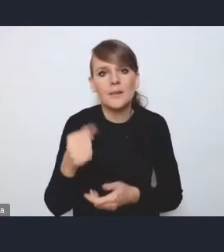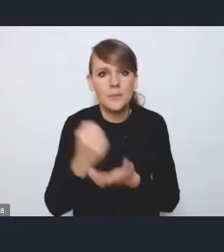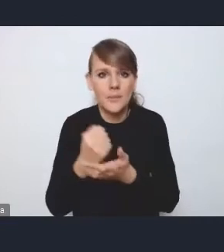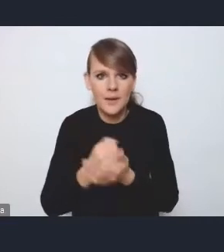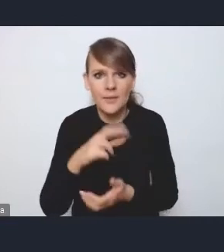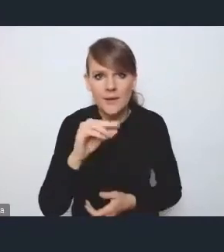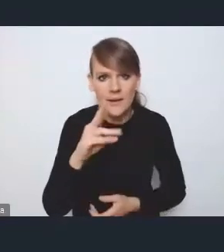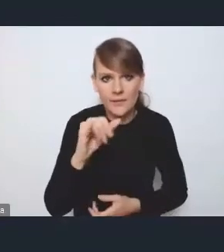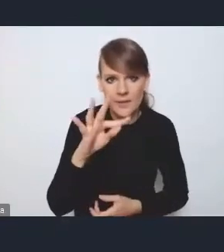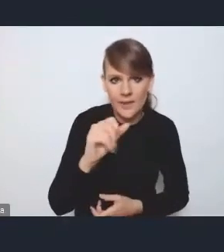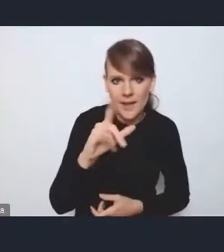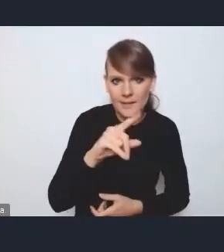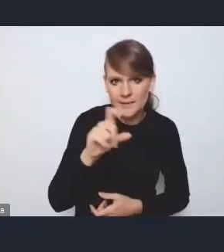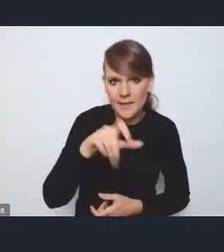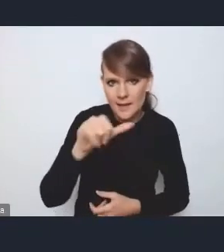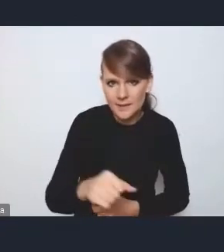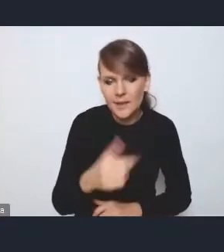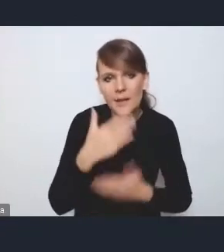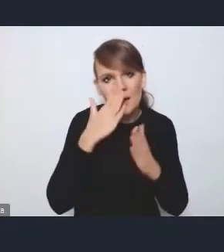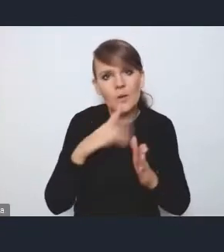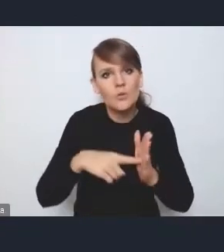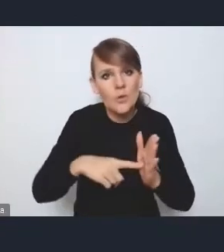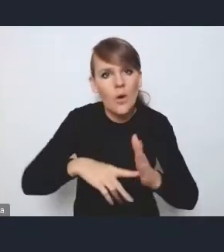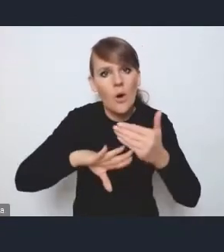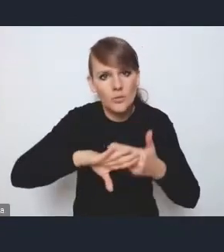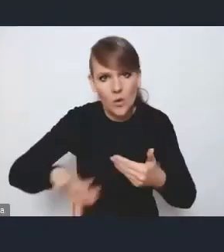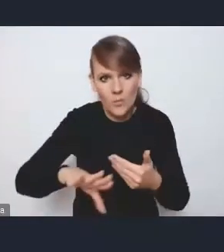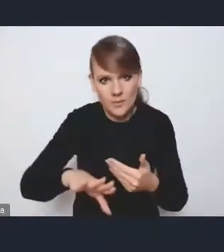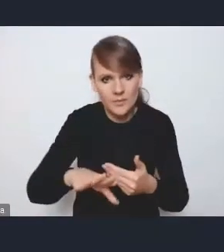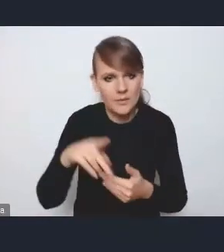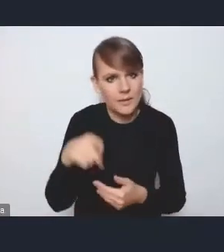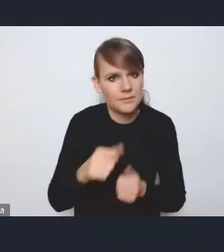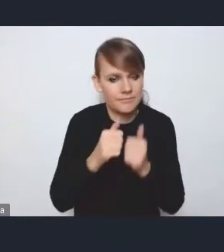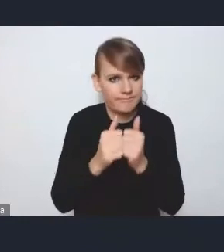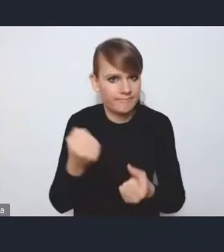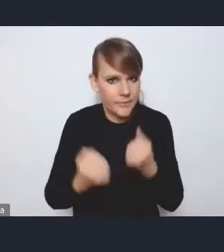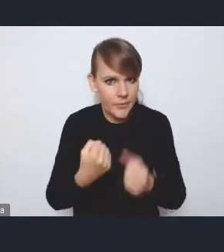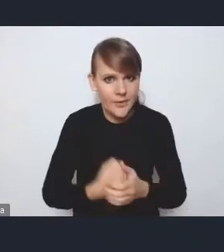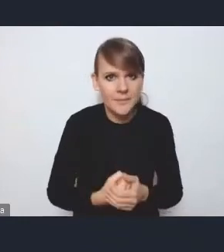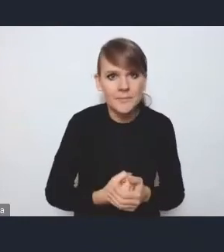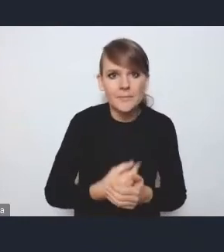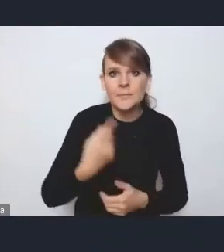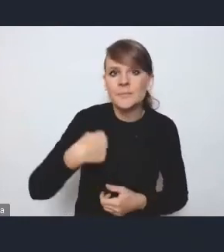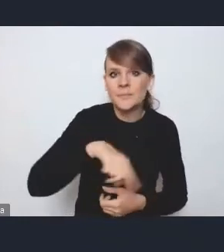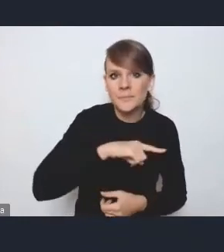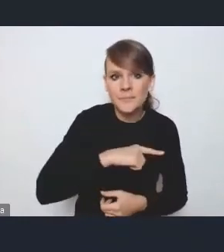albo podkreślić je jako osobne, odrębne wyzwania. Więc tak jakby my też pochyliliśmy się nad tym